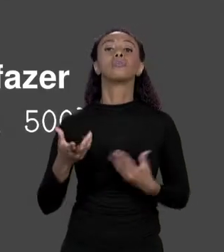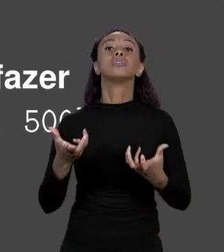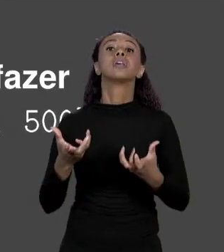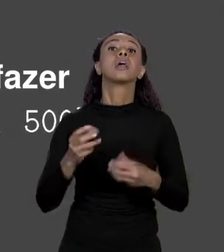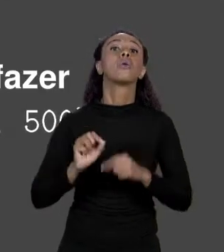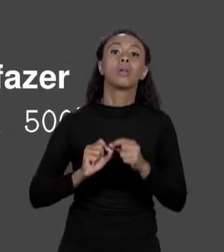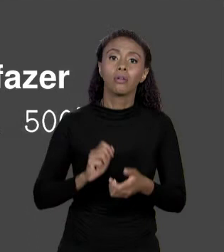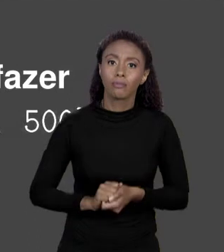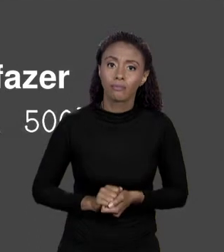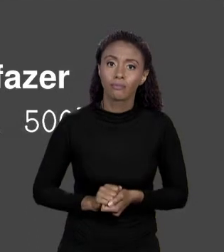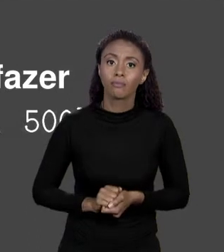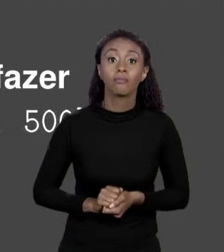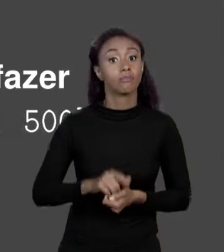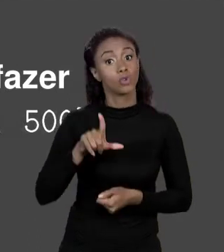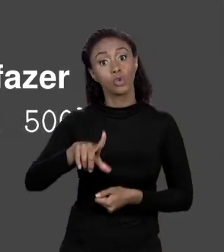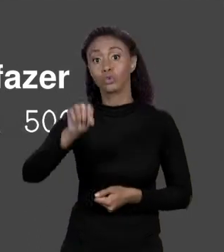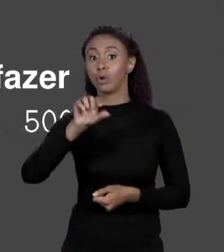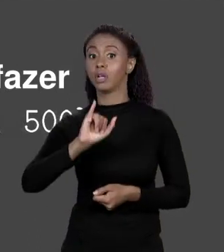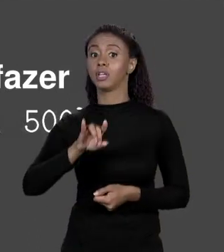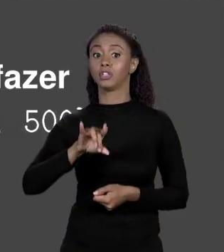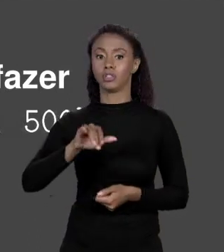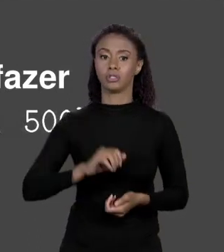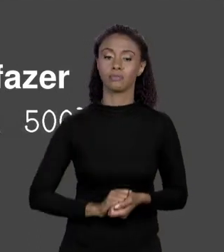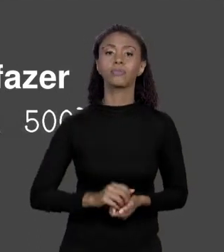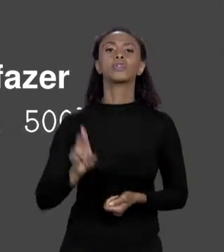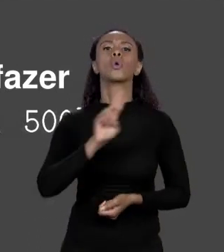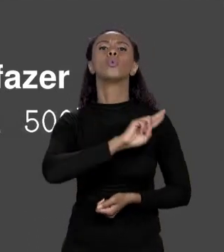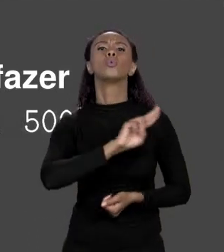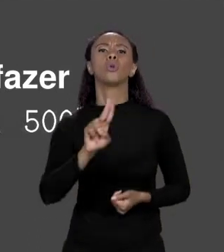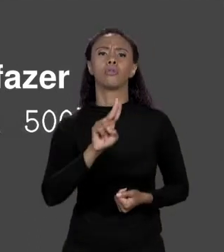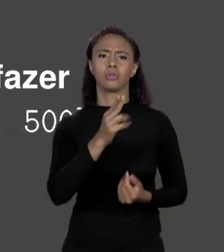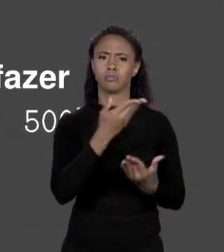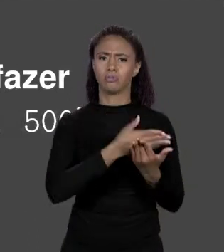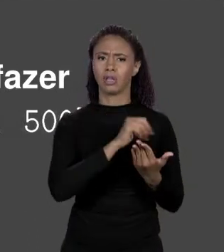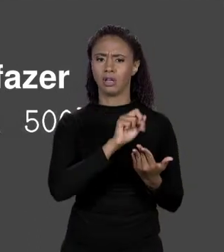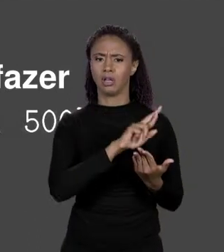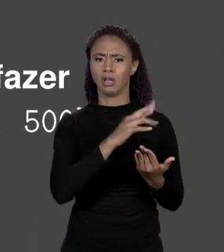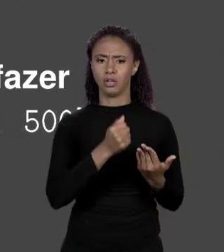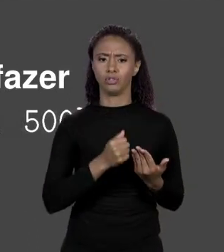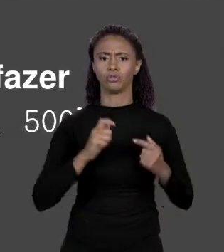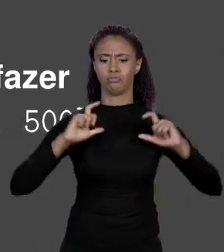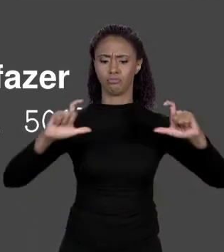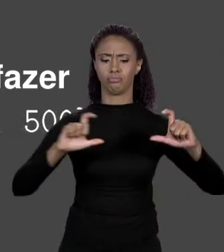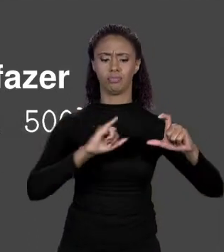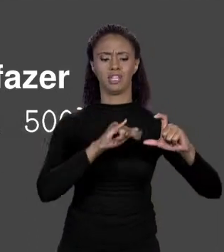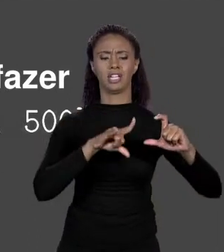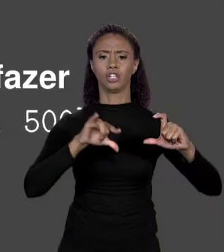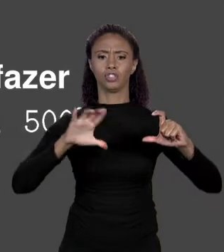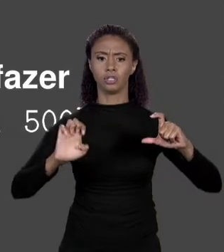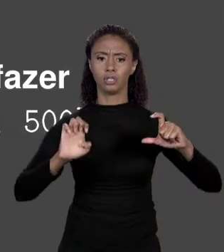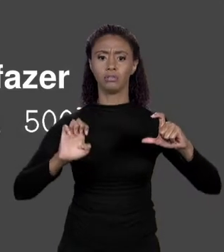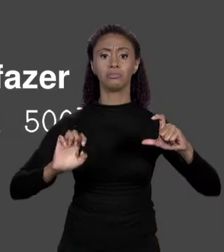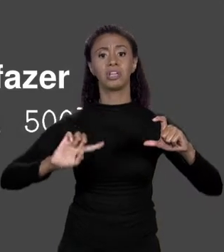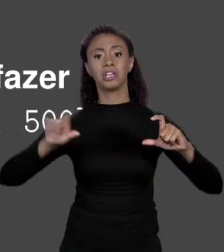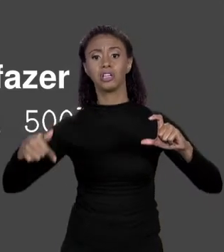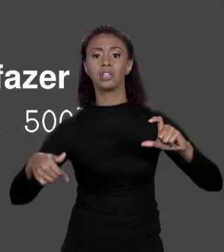VAI, DEFINA O ÍNDICE, ENTÃO PEGUE O NOME DO ARRANJO QUE VOCÊ DEU, ENTRE COLCHETES O ÍNDICE, RECEBE O NOVO VALOR, POR EXEMPLO, O TERCEIRO